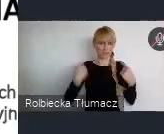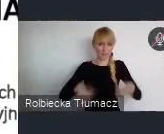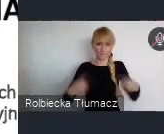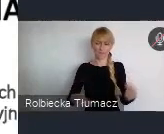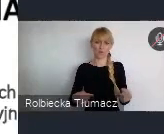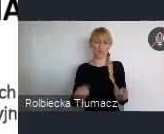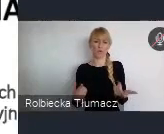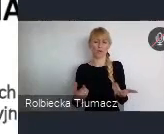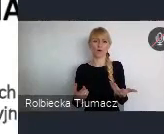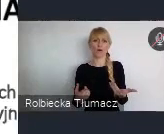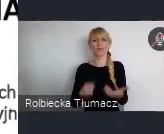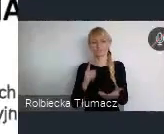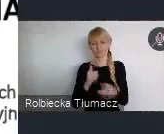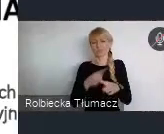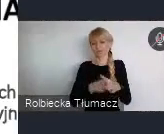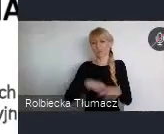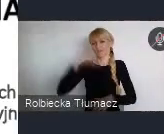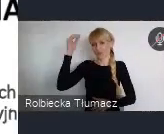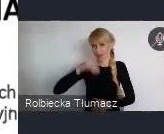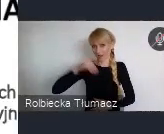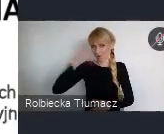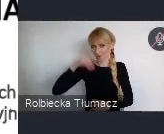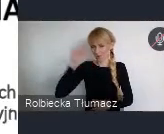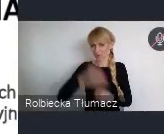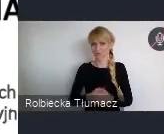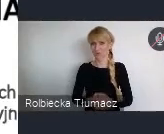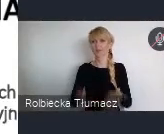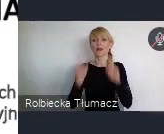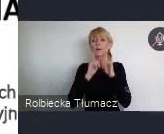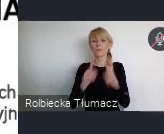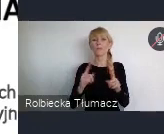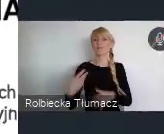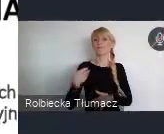w nowy wiek, wiek XI, spowodował to, że nabraliśmy trochę